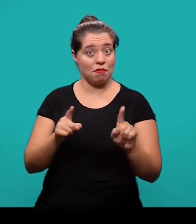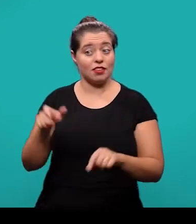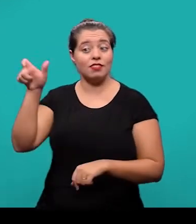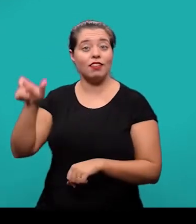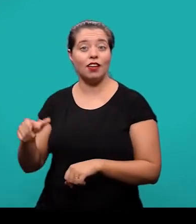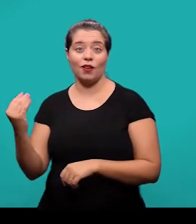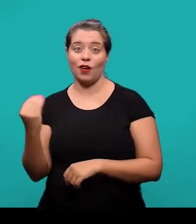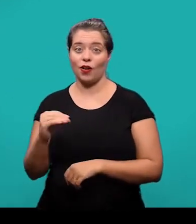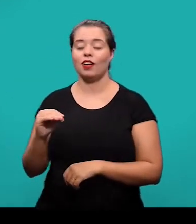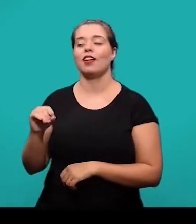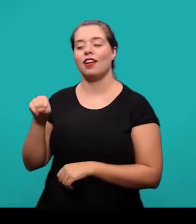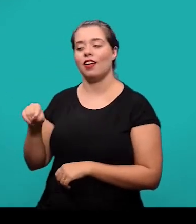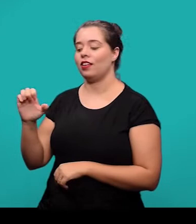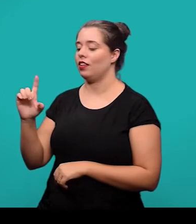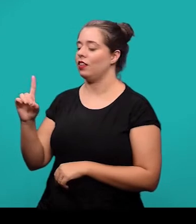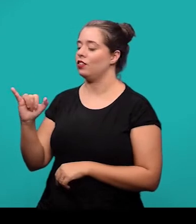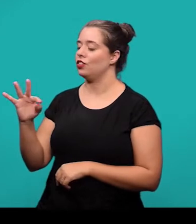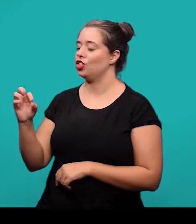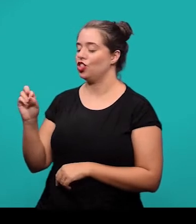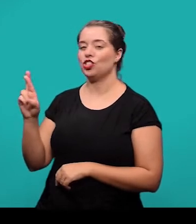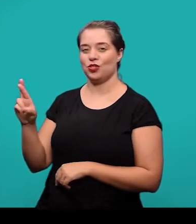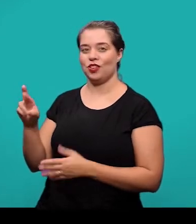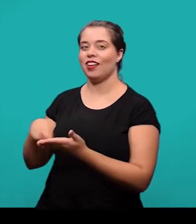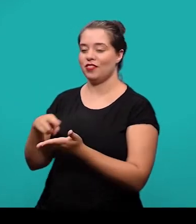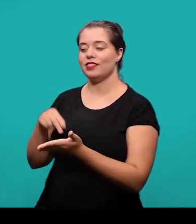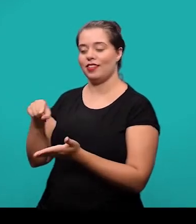pelo editor do periódico, que é quem vai ter essas informações.